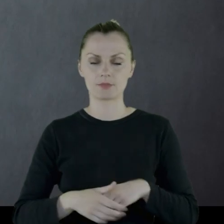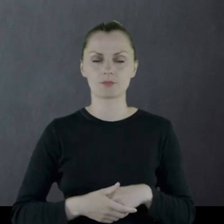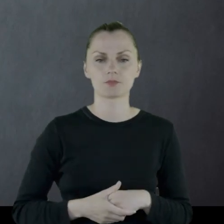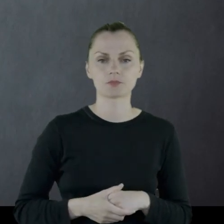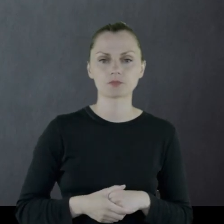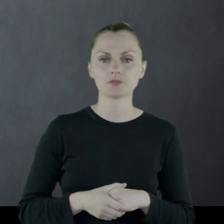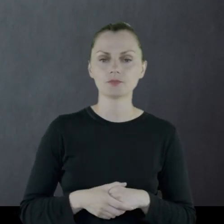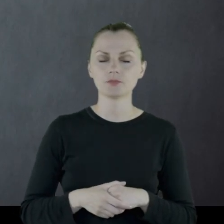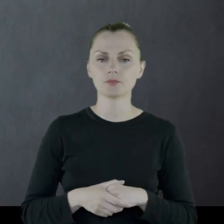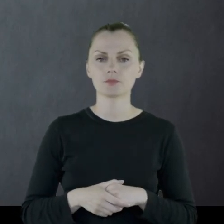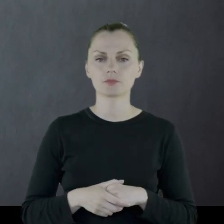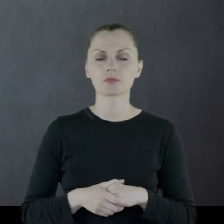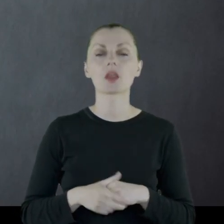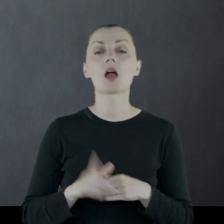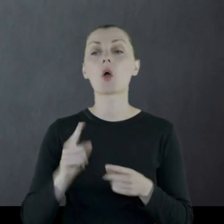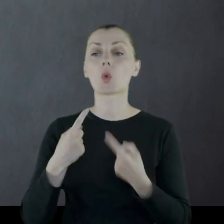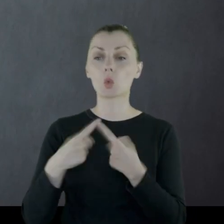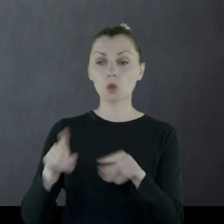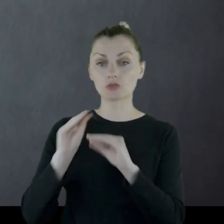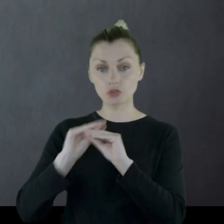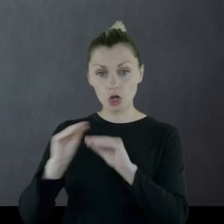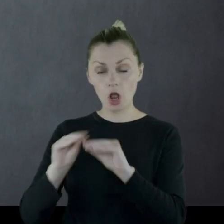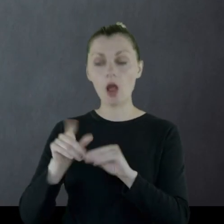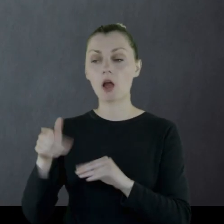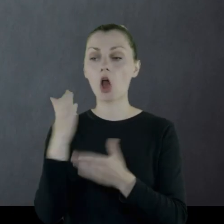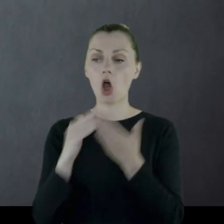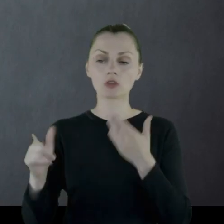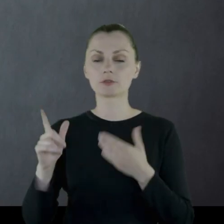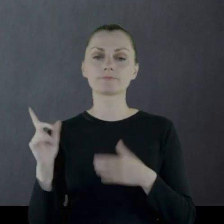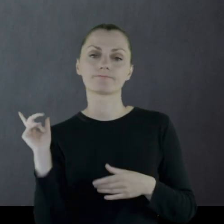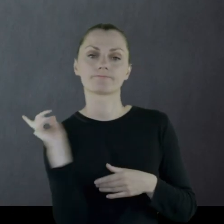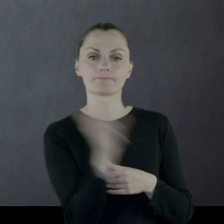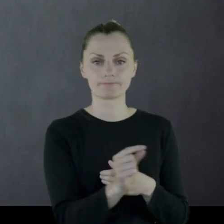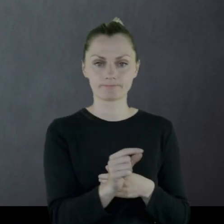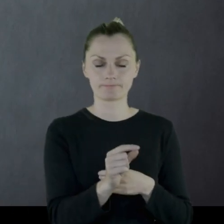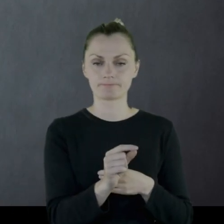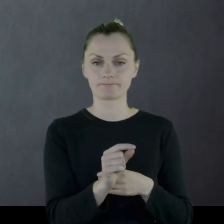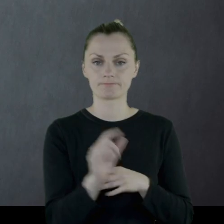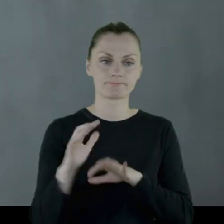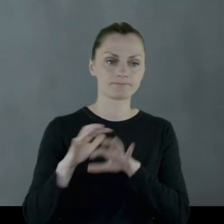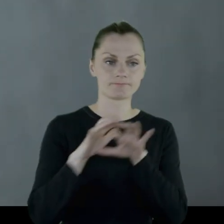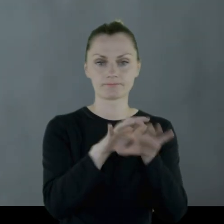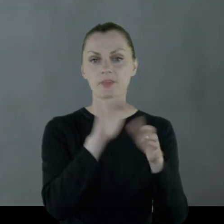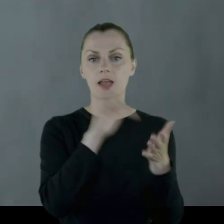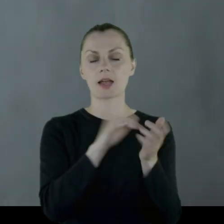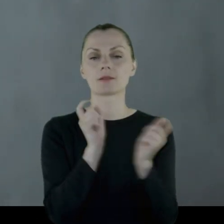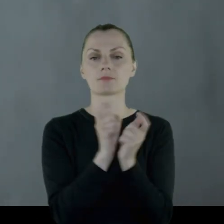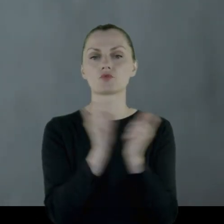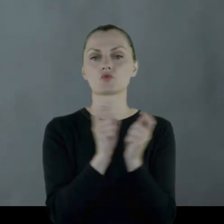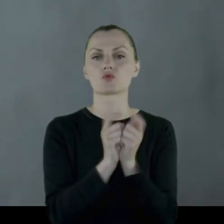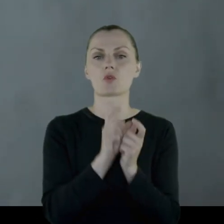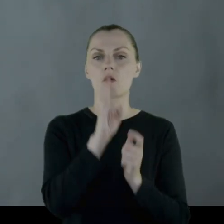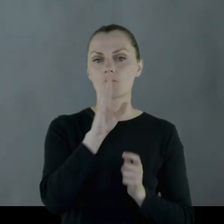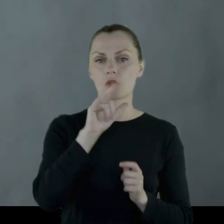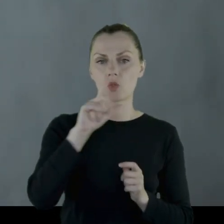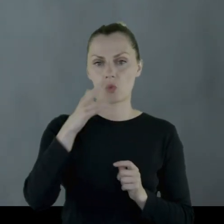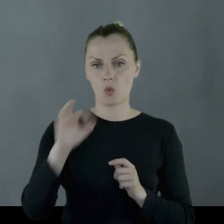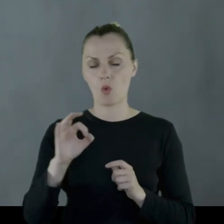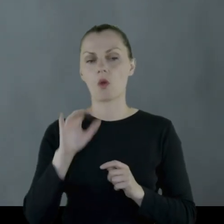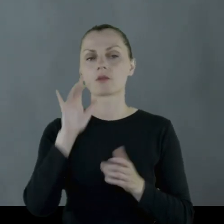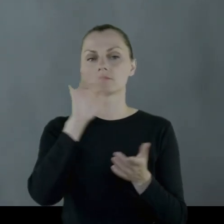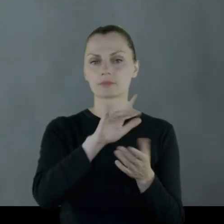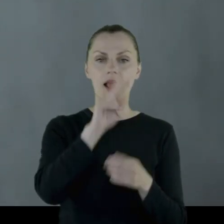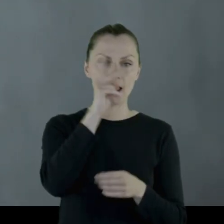Po krótkim przeszkoleniu oddział wyrusza w okolice Wilna na front litewski